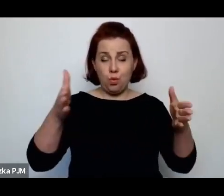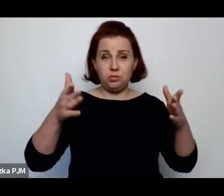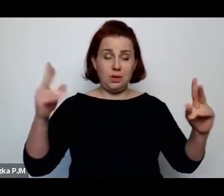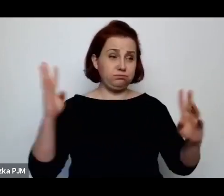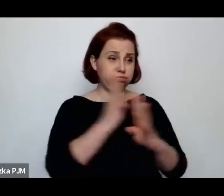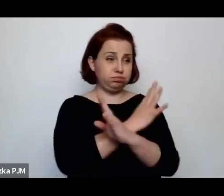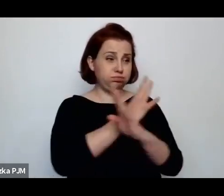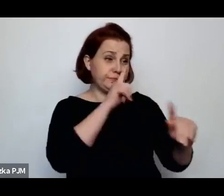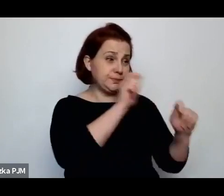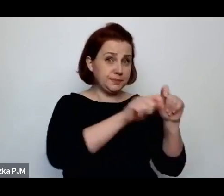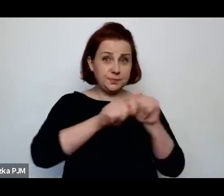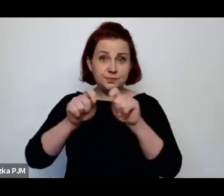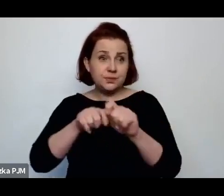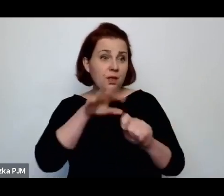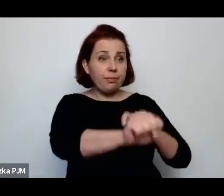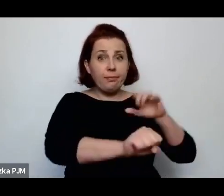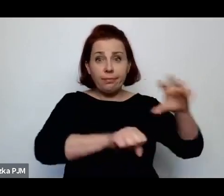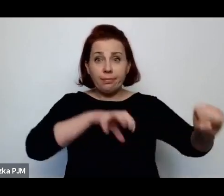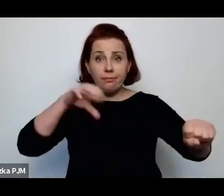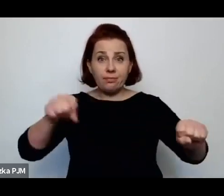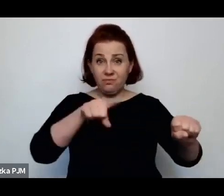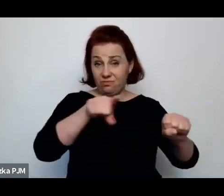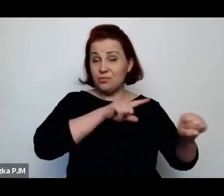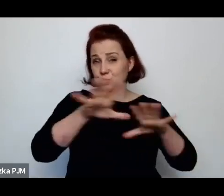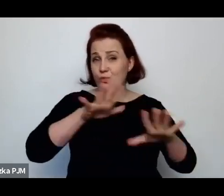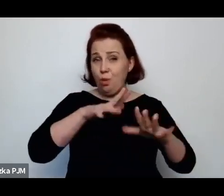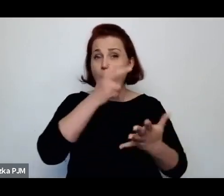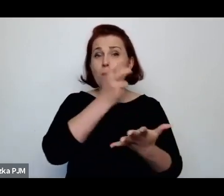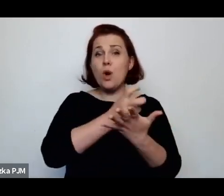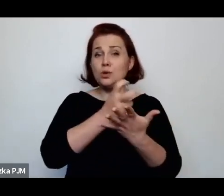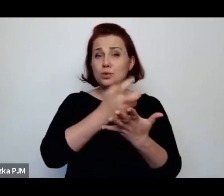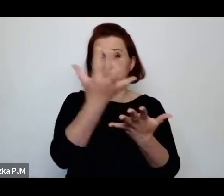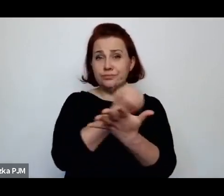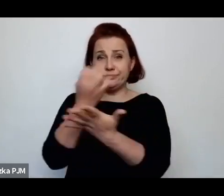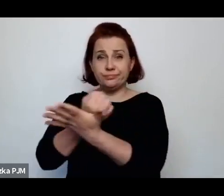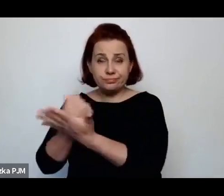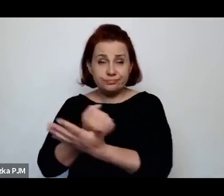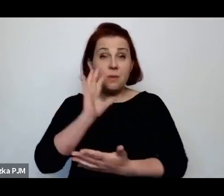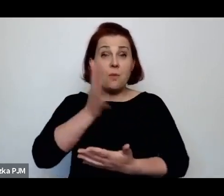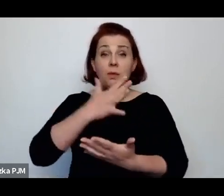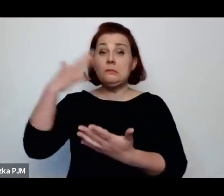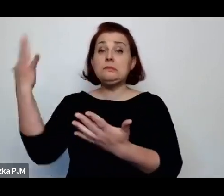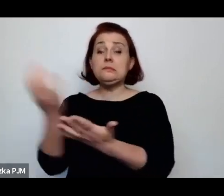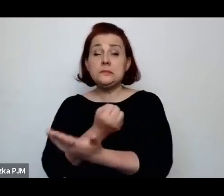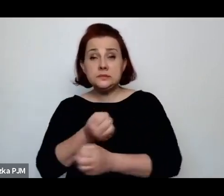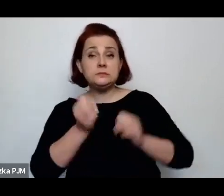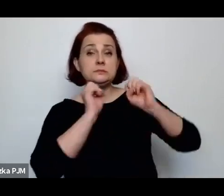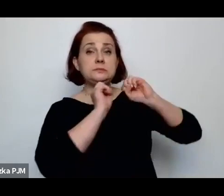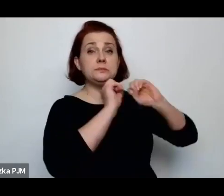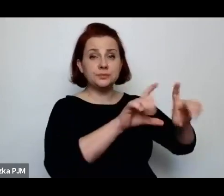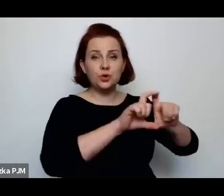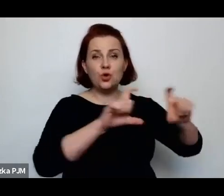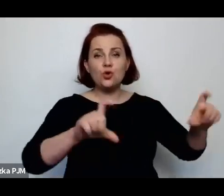i wyłapywane w ten sposób były prostytutki i odwożone na odpowiedni komisariat